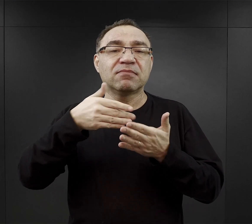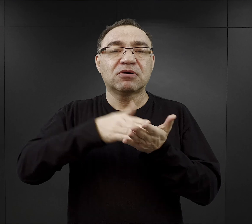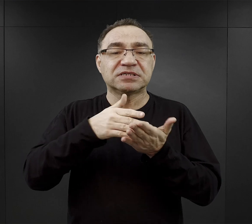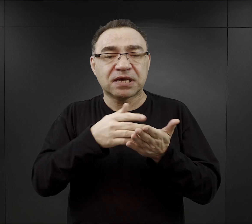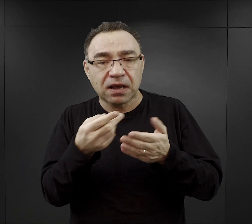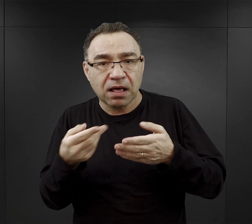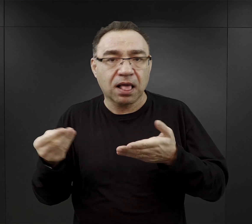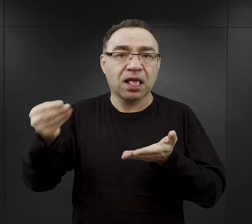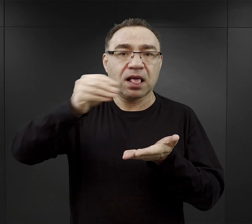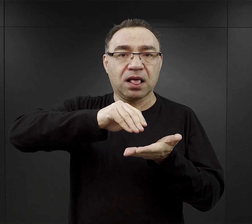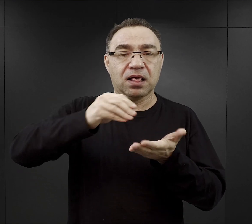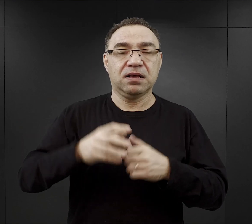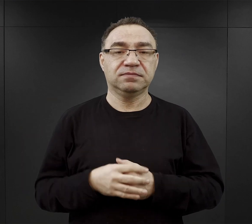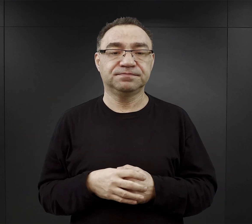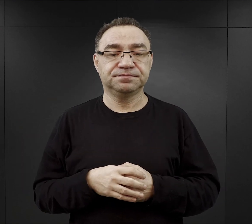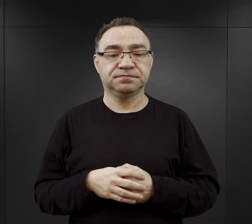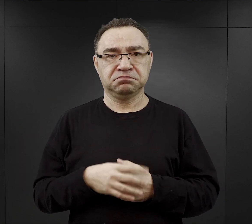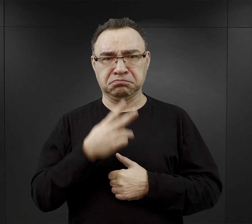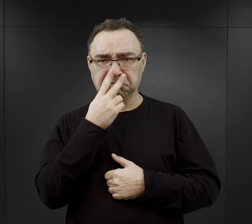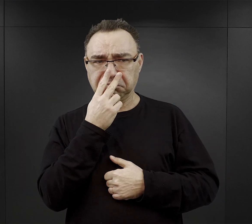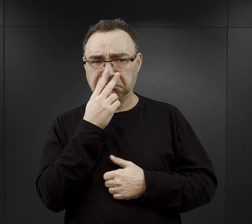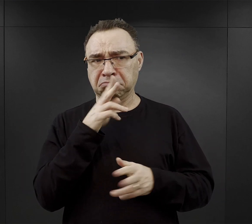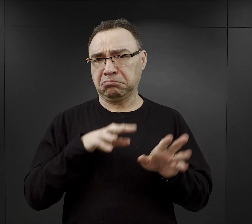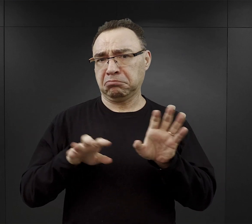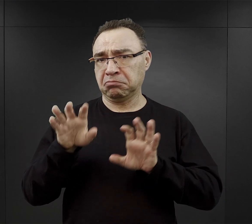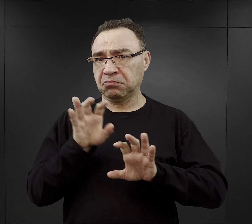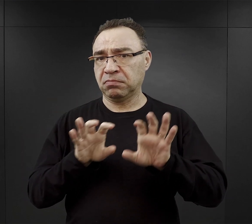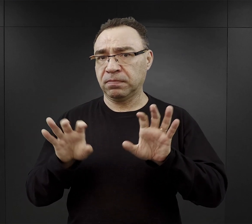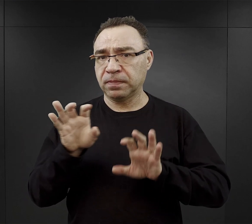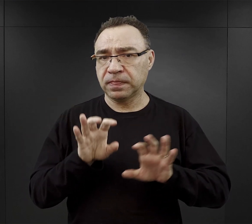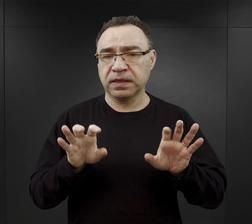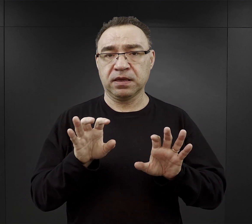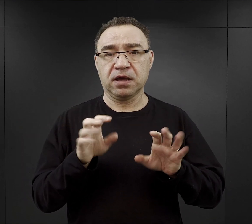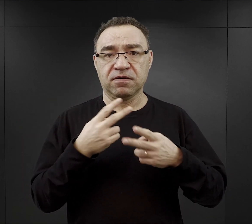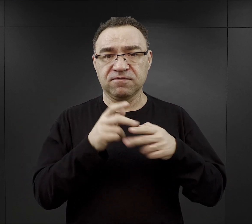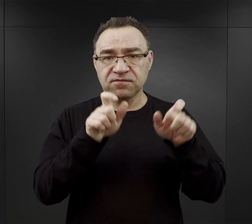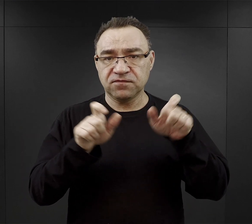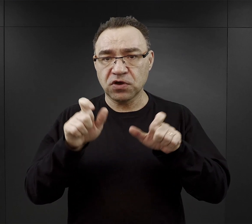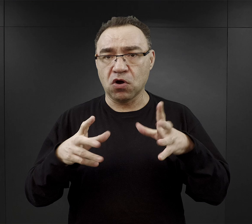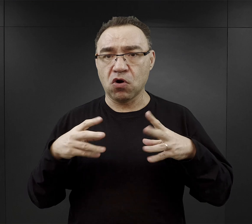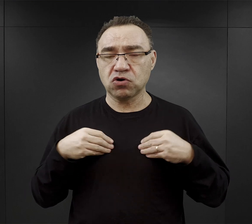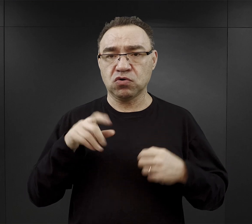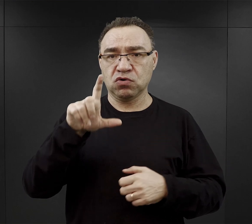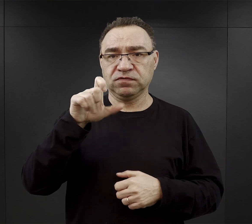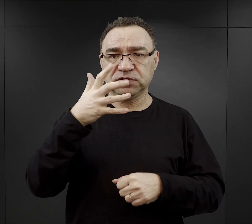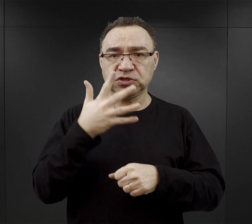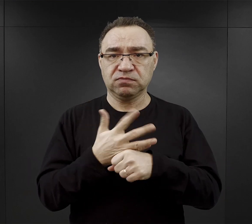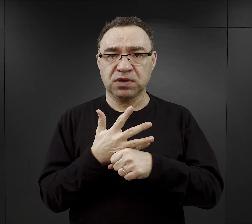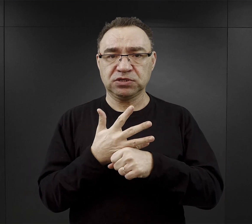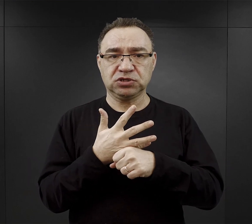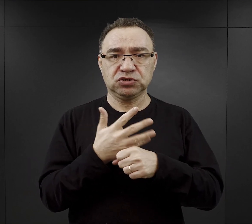Na pierwszy rzut oka możemy pomyśleć, że no jeżeli więzień dostał 250 dag. chleba